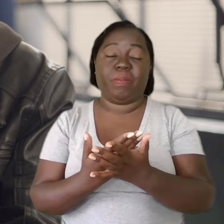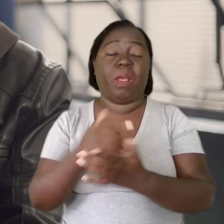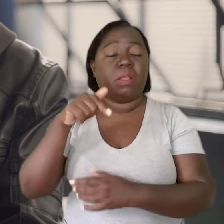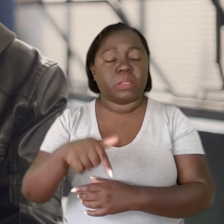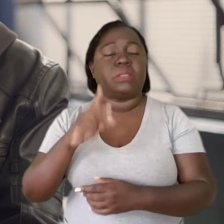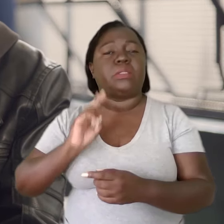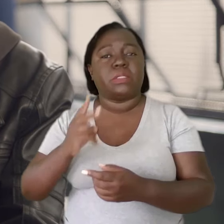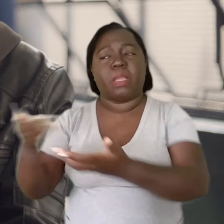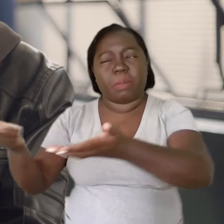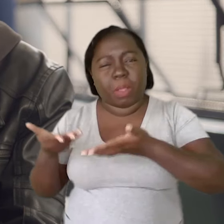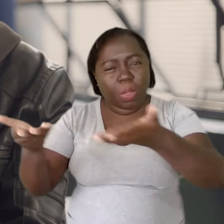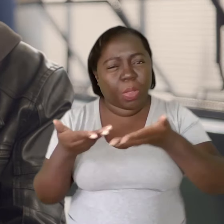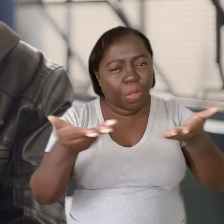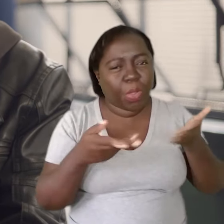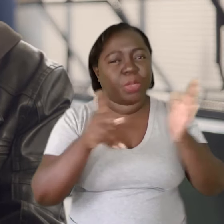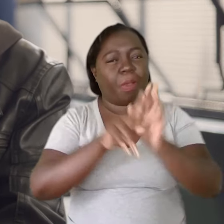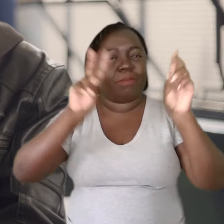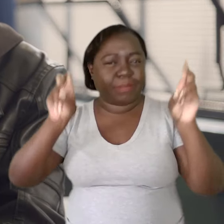Aqui é uma escola bem acolhedora em relação a esses temas.